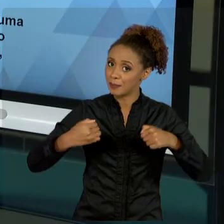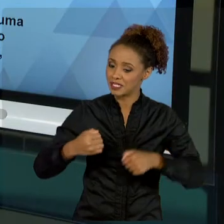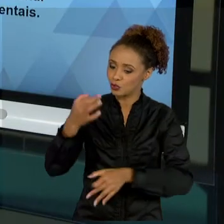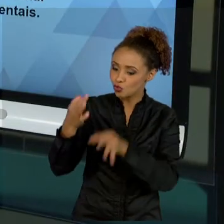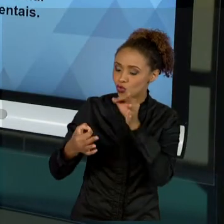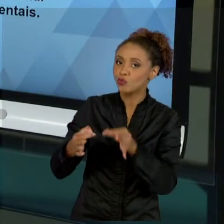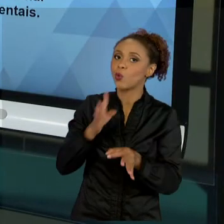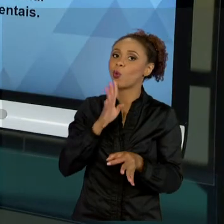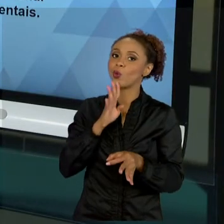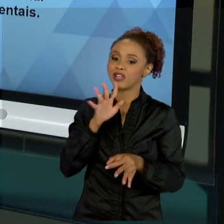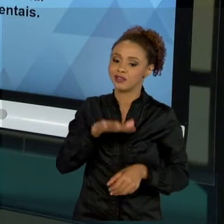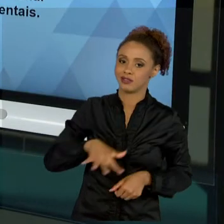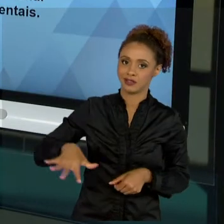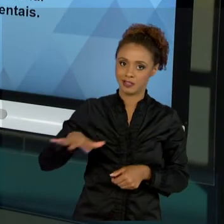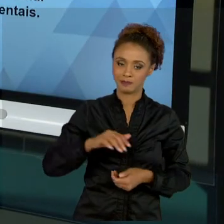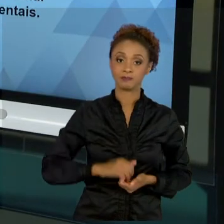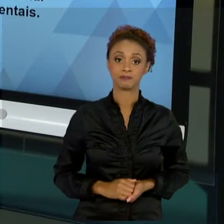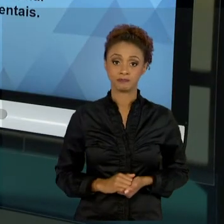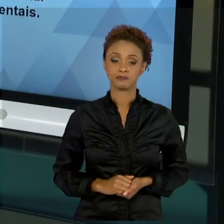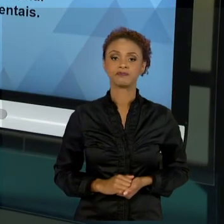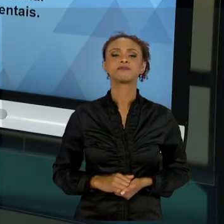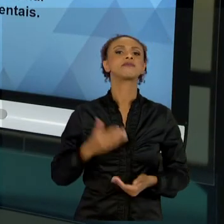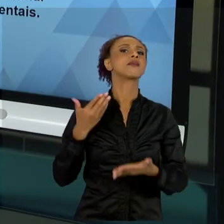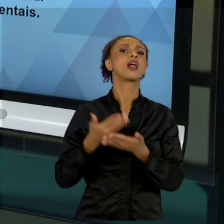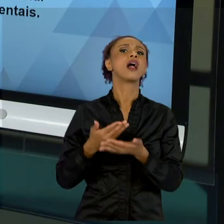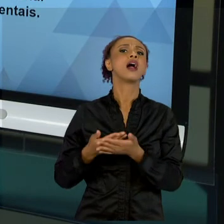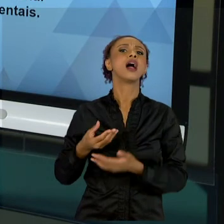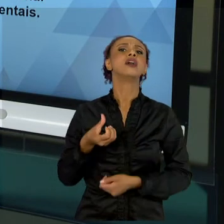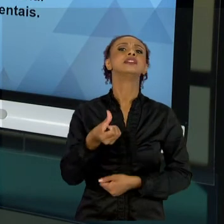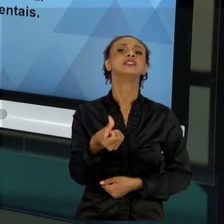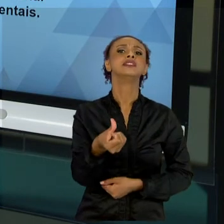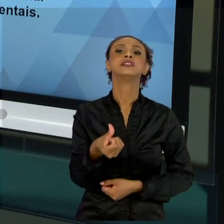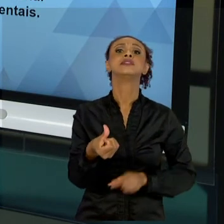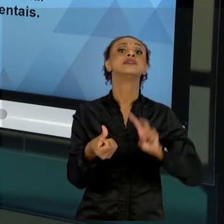FALAMOS SOBRE O DINHEIRO. O QUANTO EU TENHO QUE